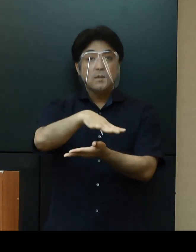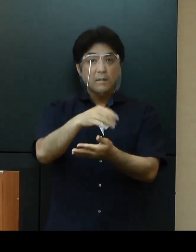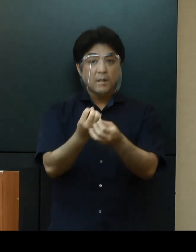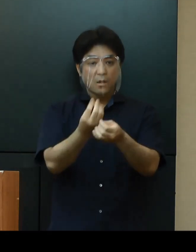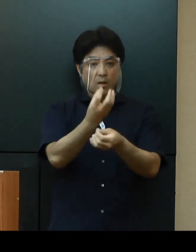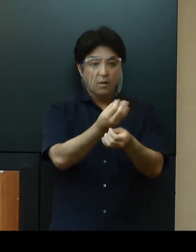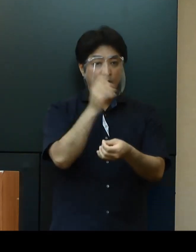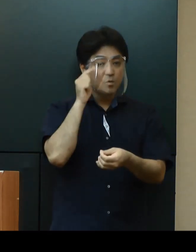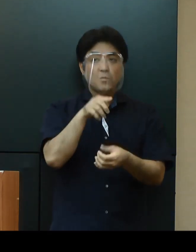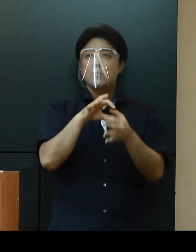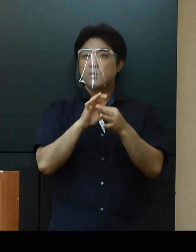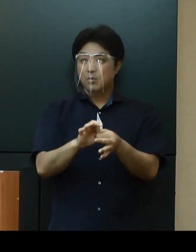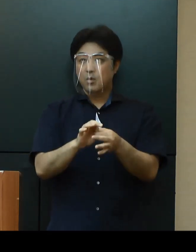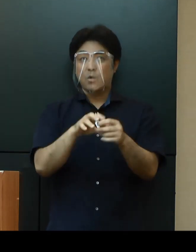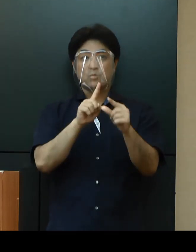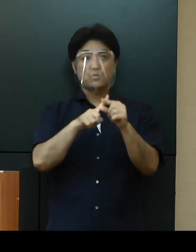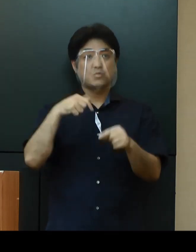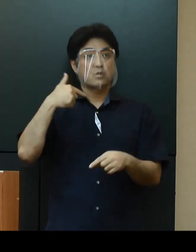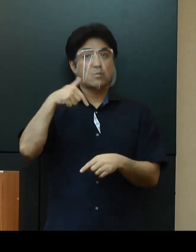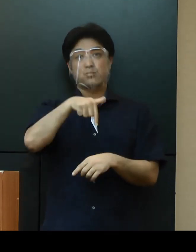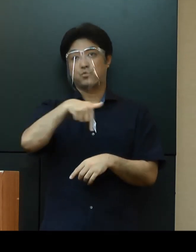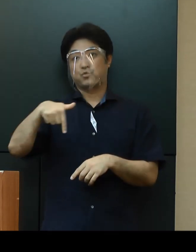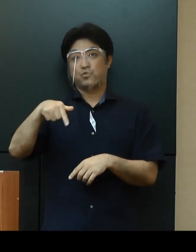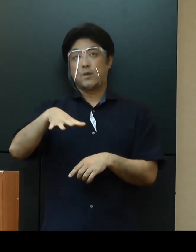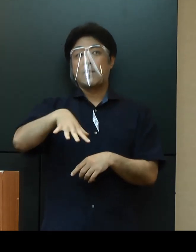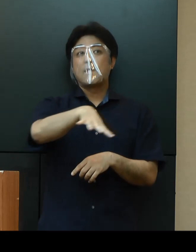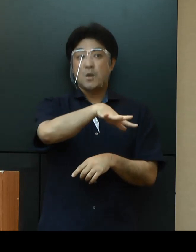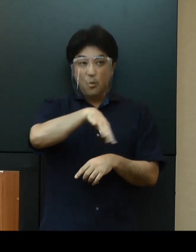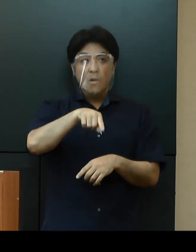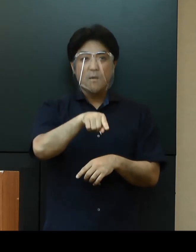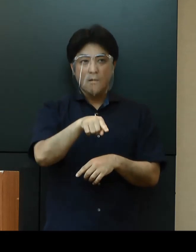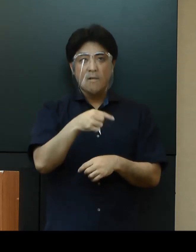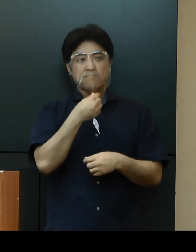中南部については市中感染が懸念される状況であります